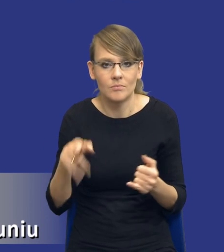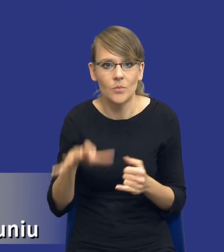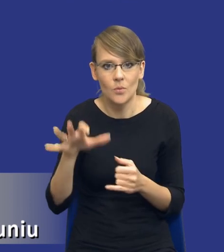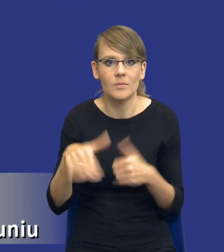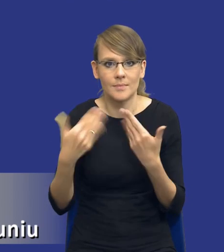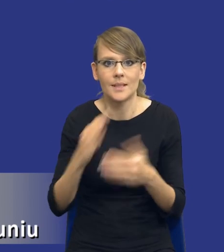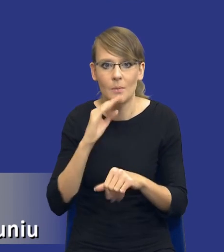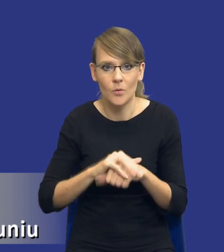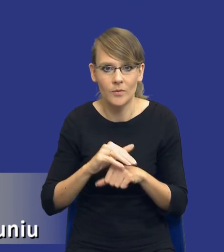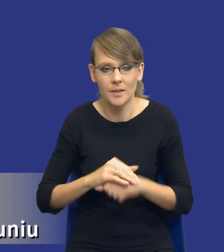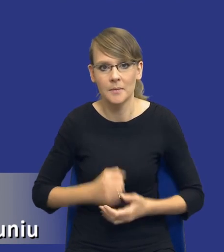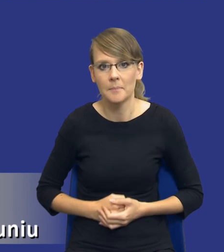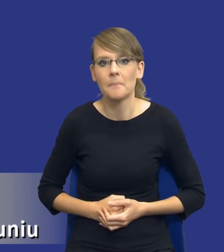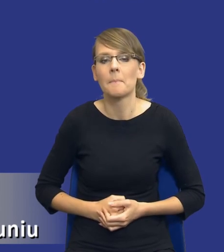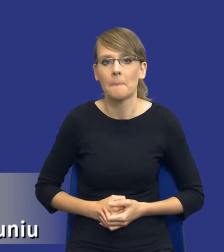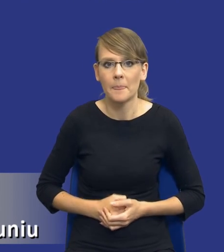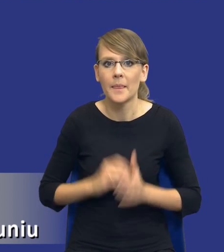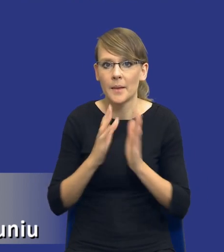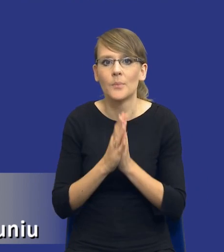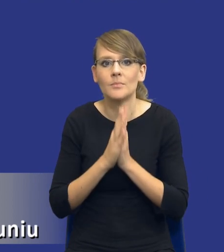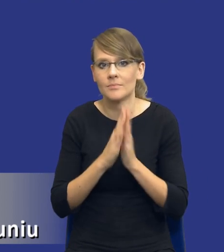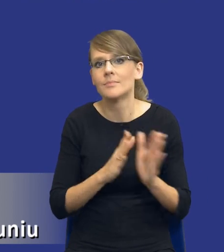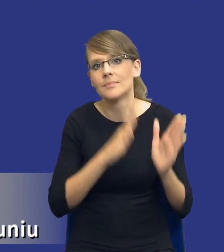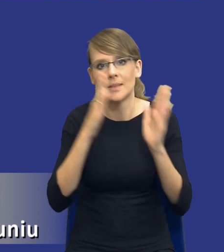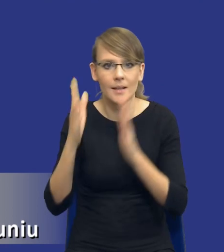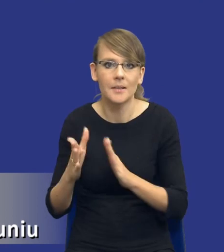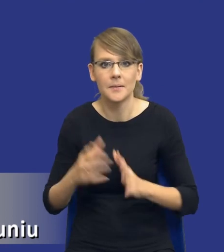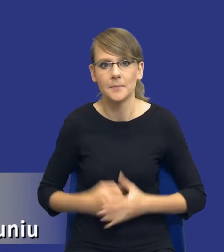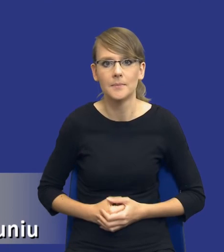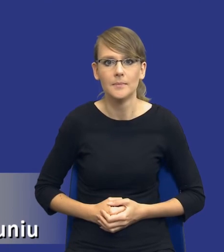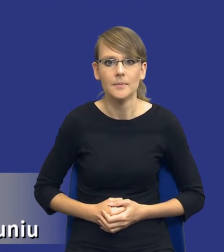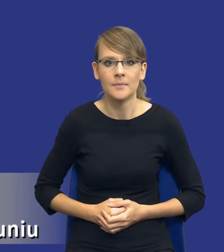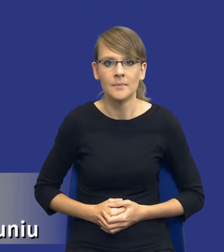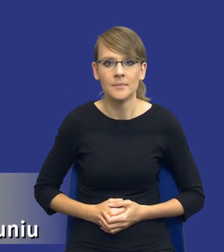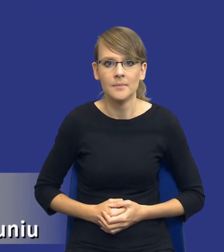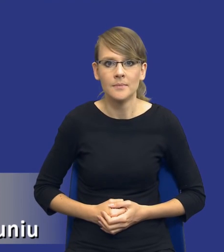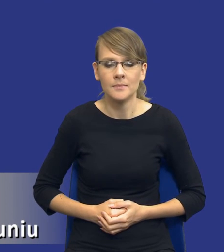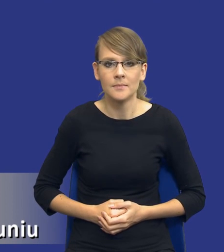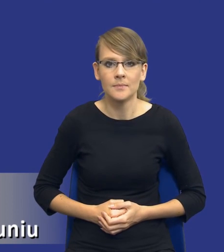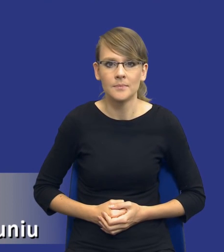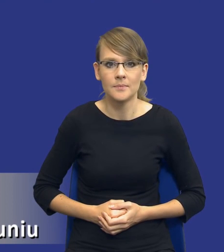I tutaj właśnie, drodzy Państwo, jeżeli mógłbym prosić o kolejny slajd, pojawia się